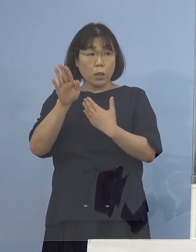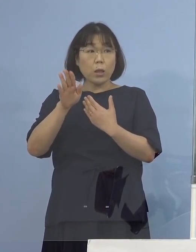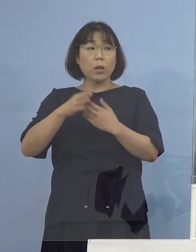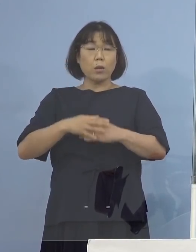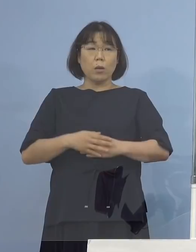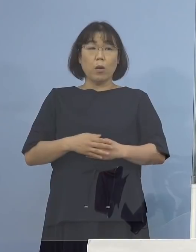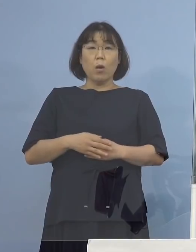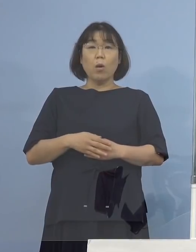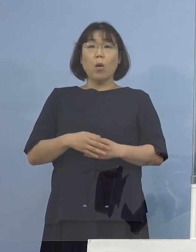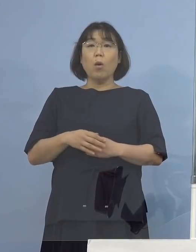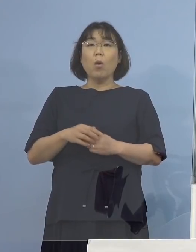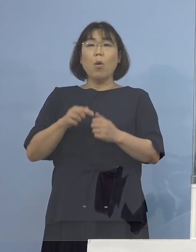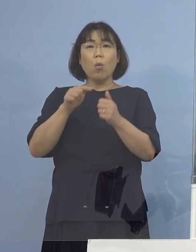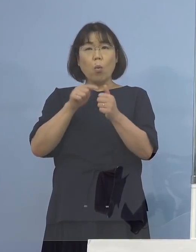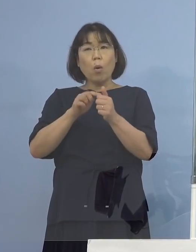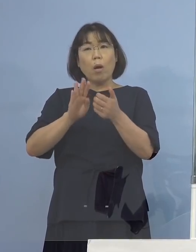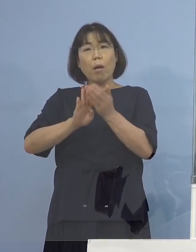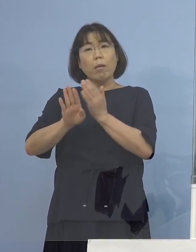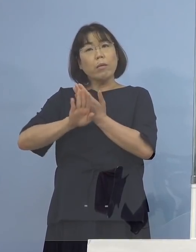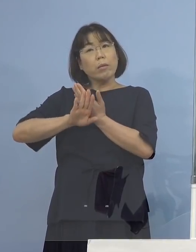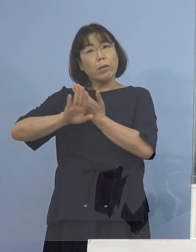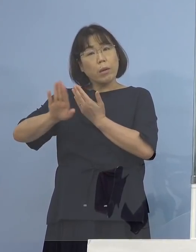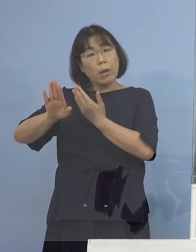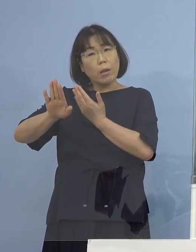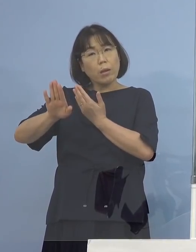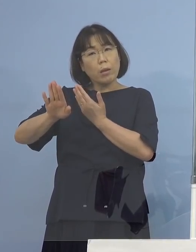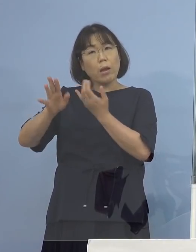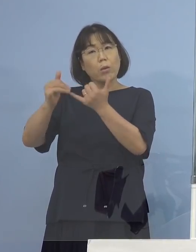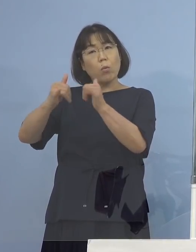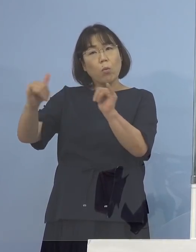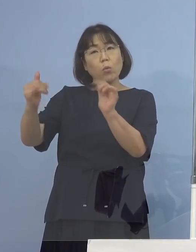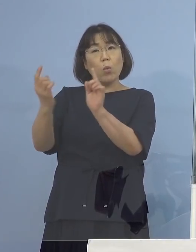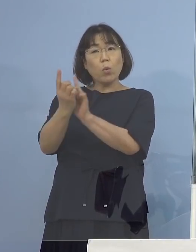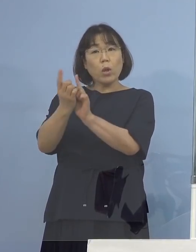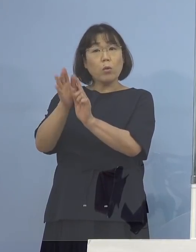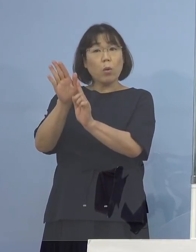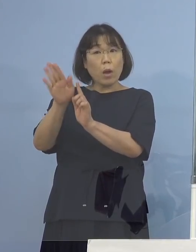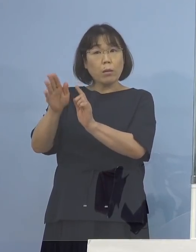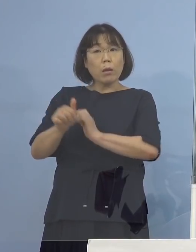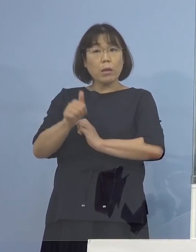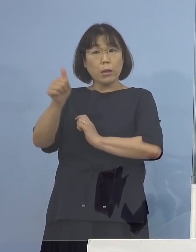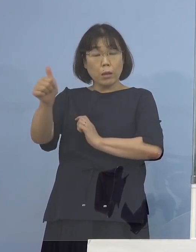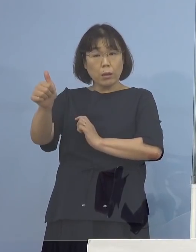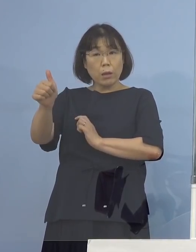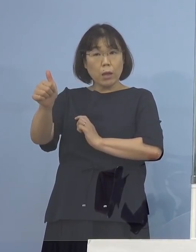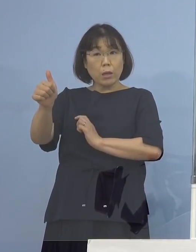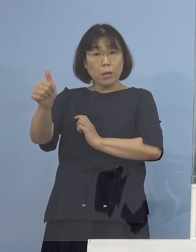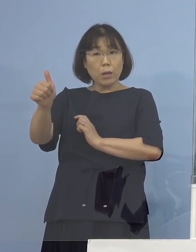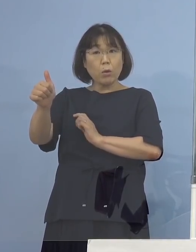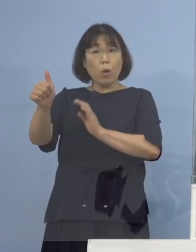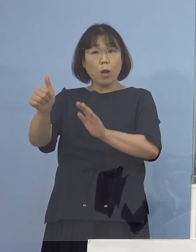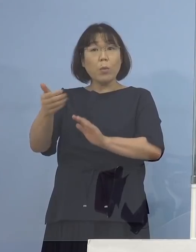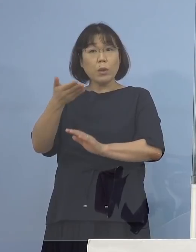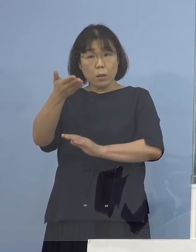この方県外の方と接触があったり行ったりしていたのか という2点お願いします